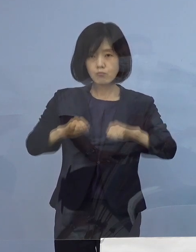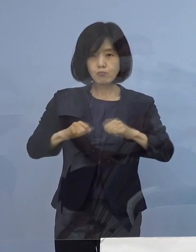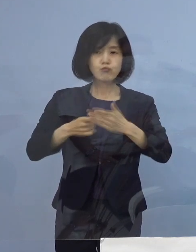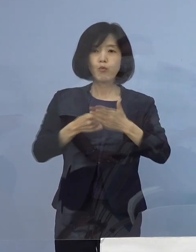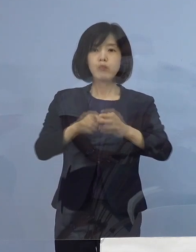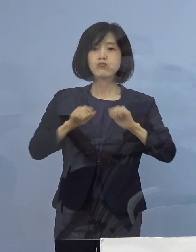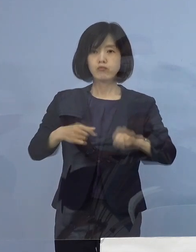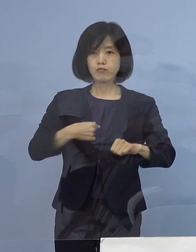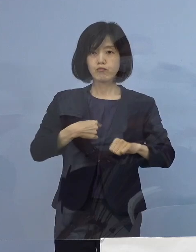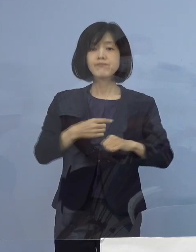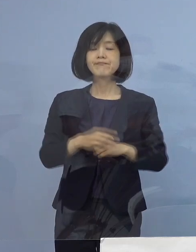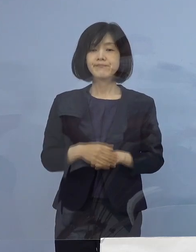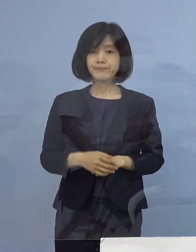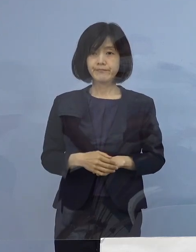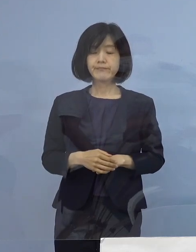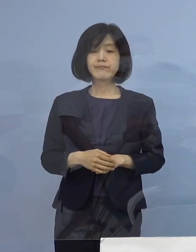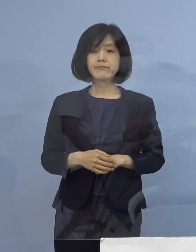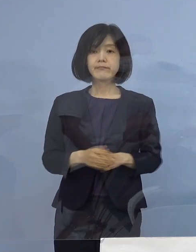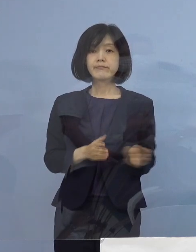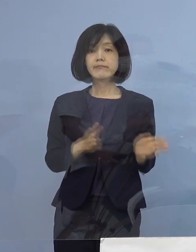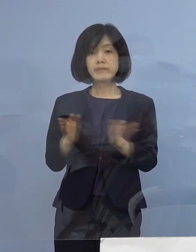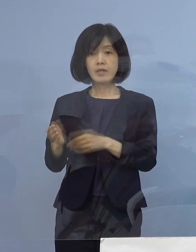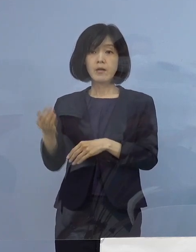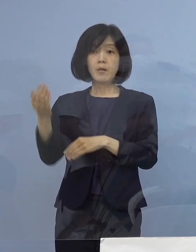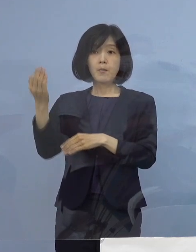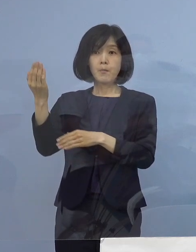続きまして、過去に発生をした クラスターについて